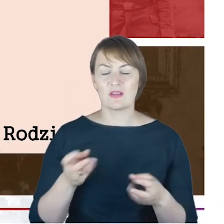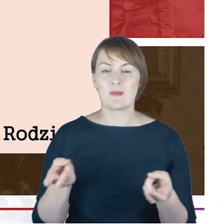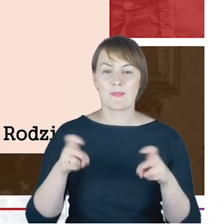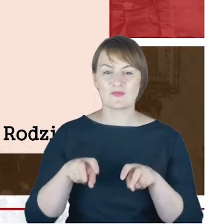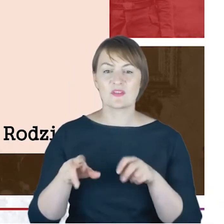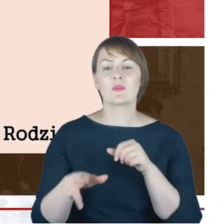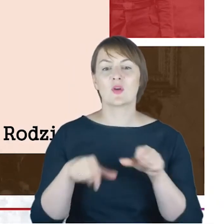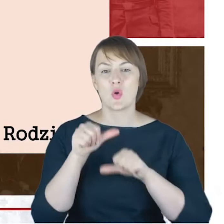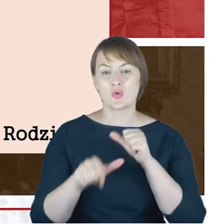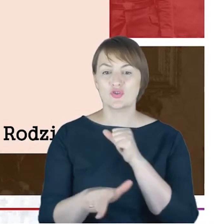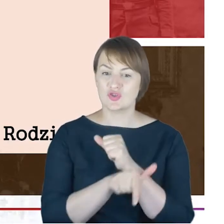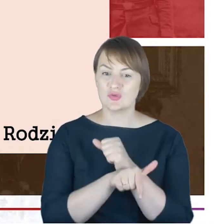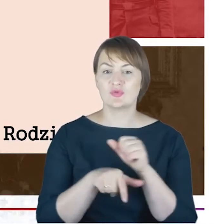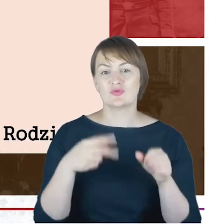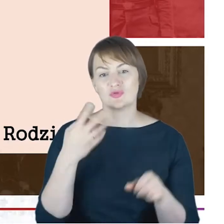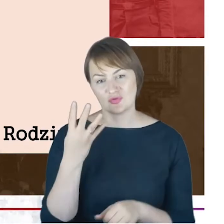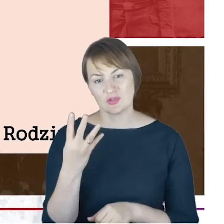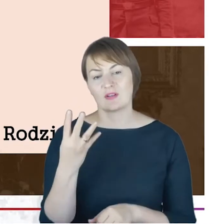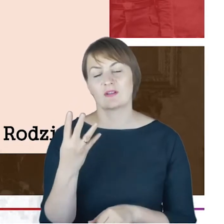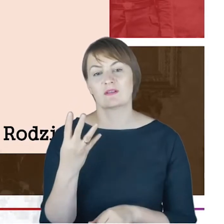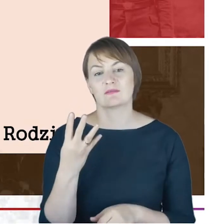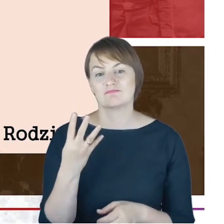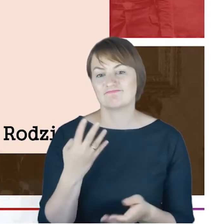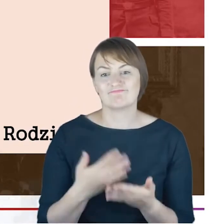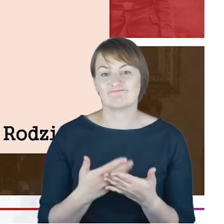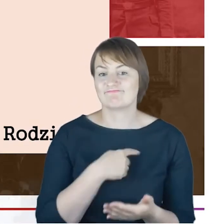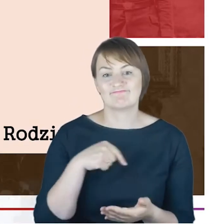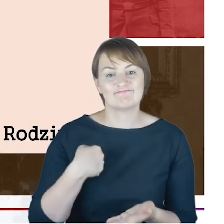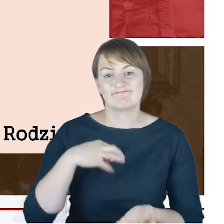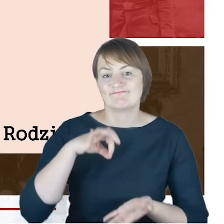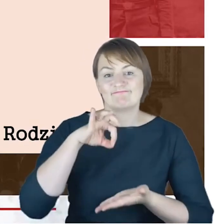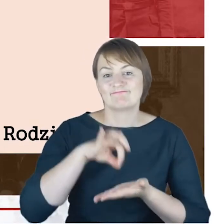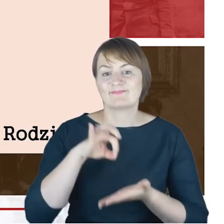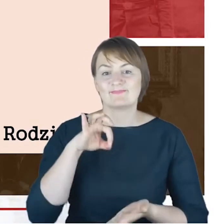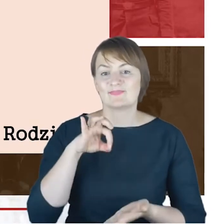zatem nie jesteśmy w stanie tutaj wskazać na dzienną